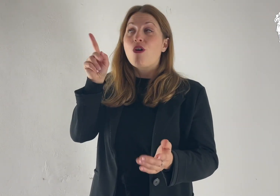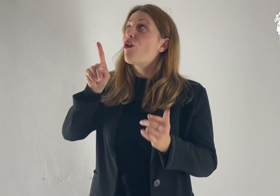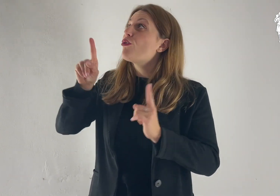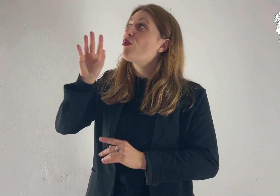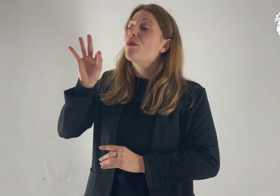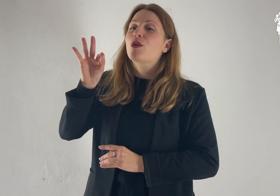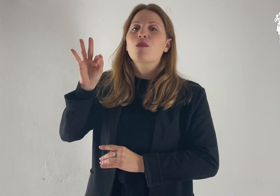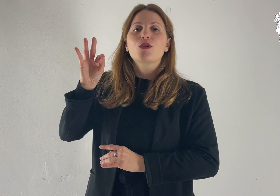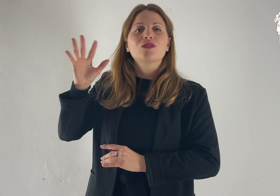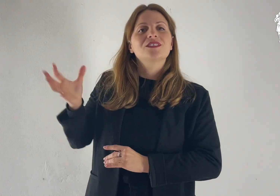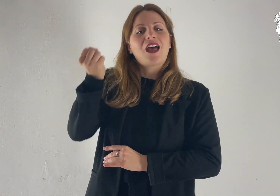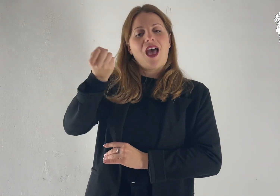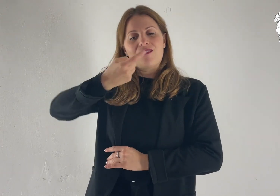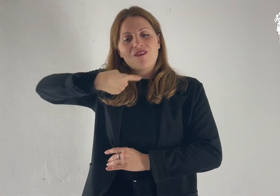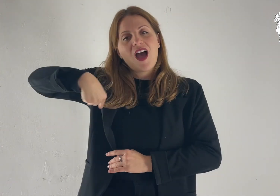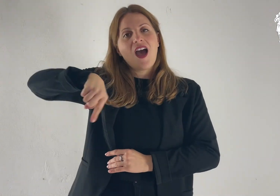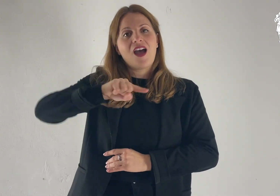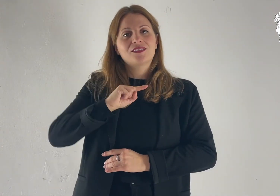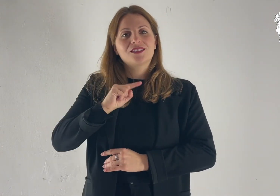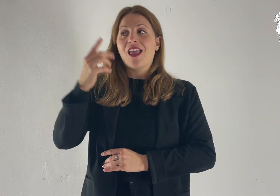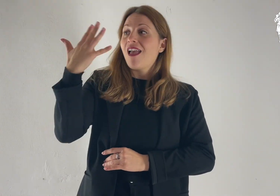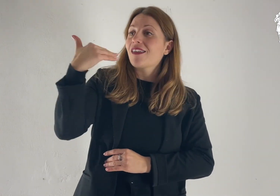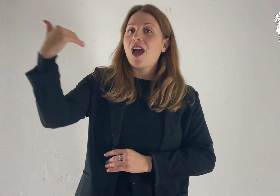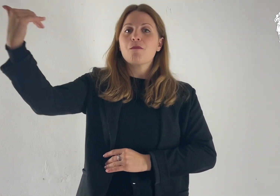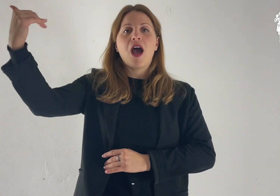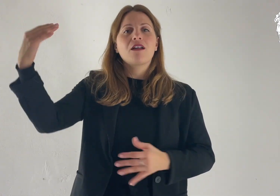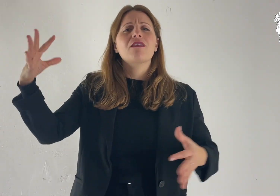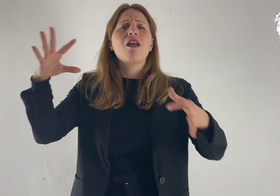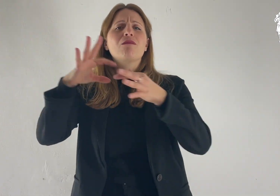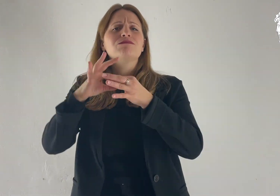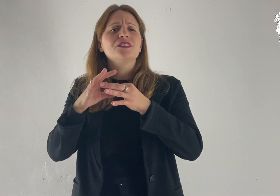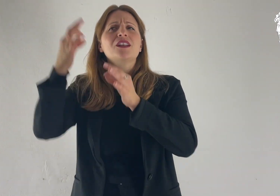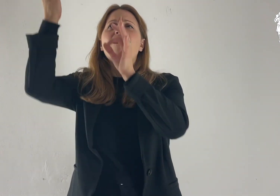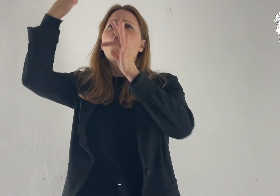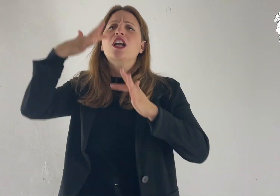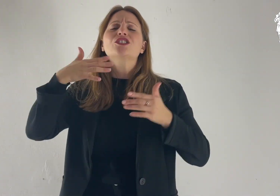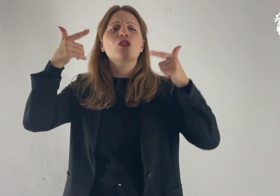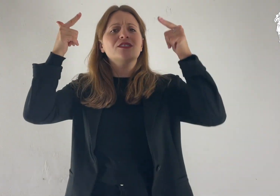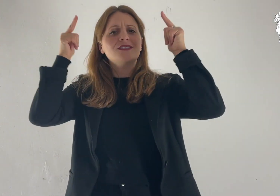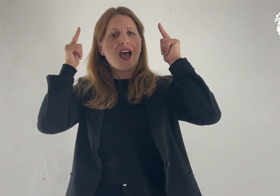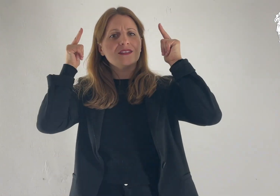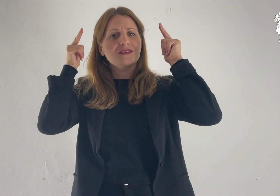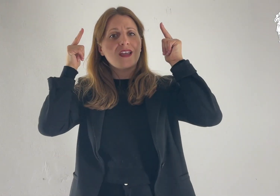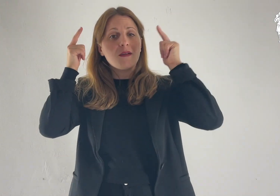Egli infatti ci ha salvati e ci ha chiamati con una vocazione santa,